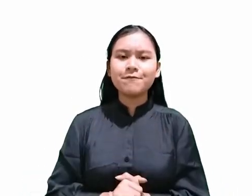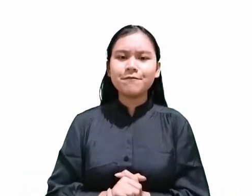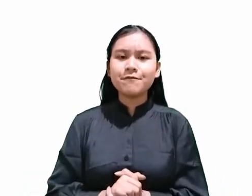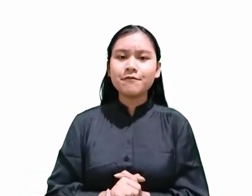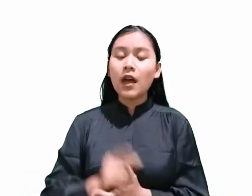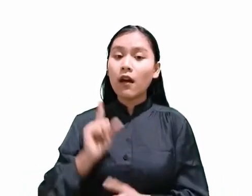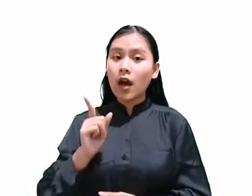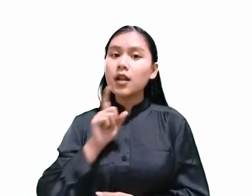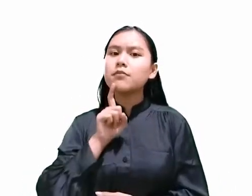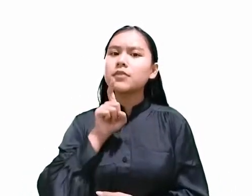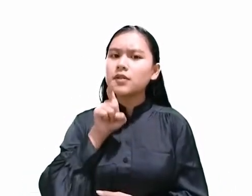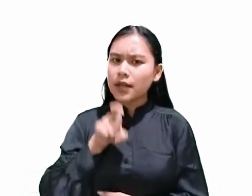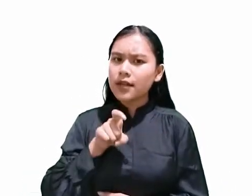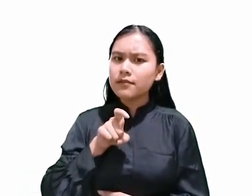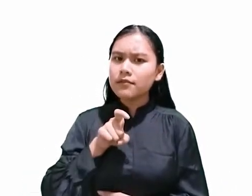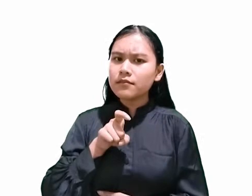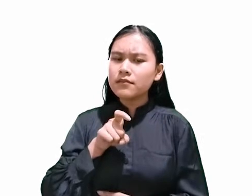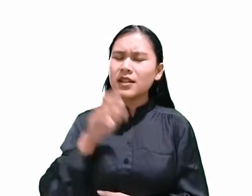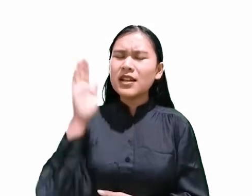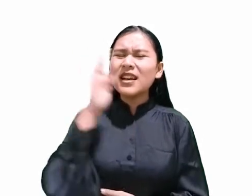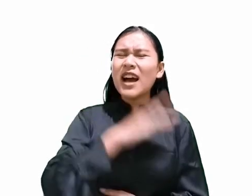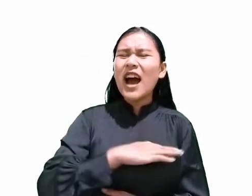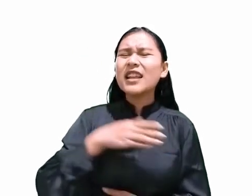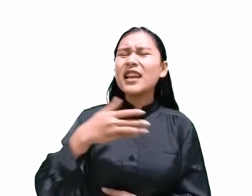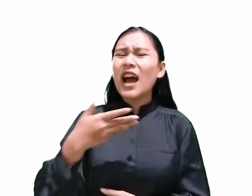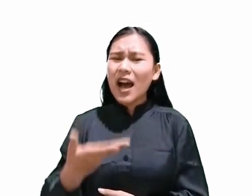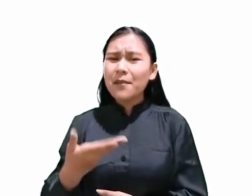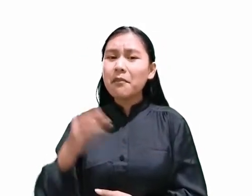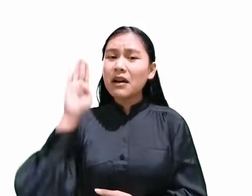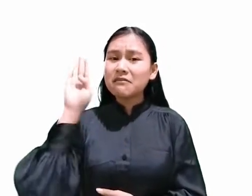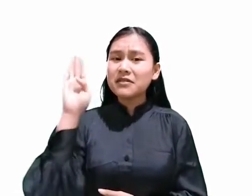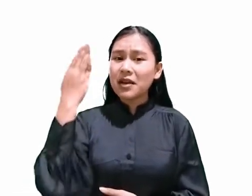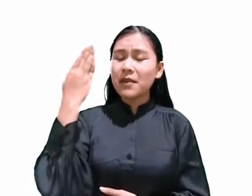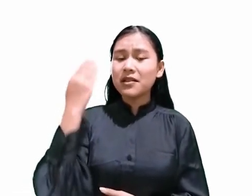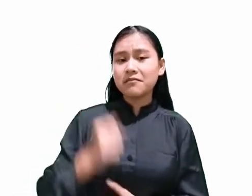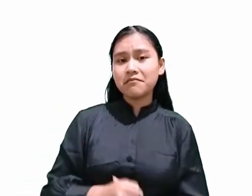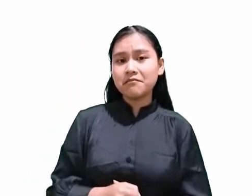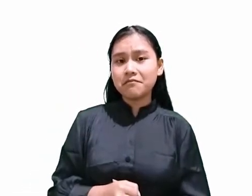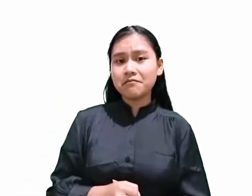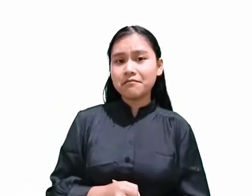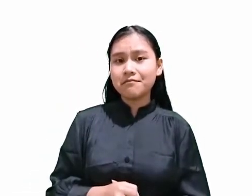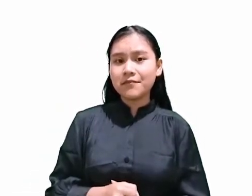hari apakah hari Sabat? Untuk menjelaskan ini,